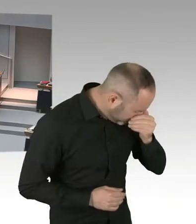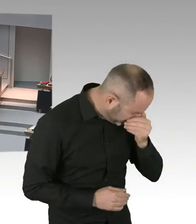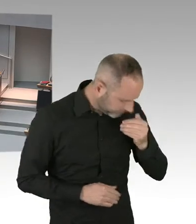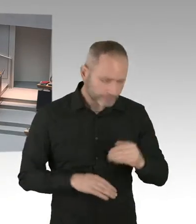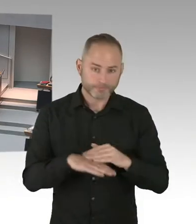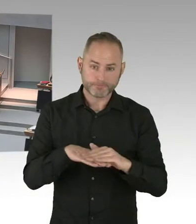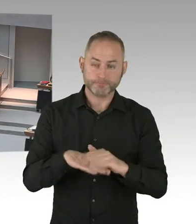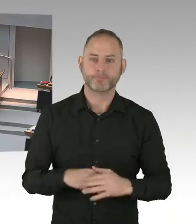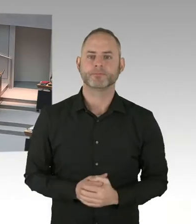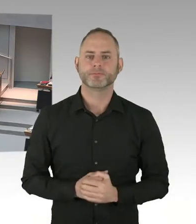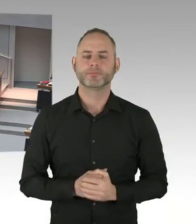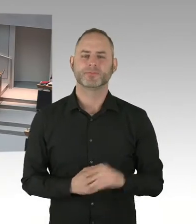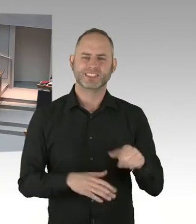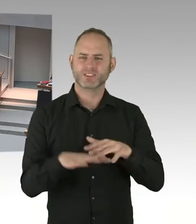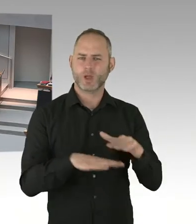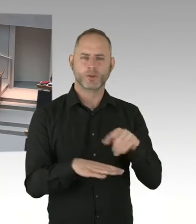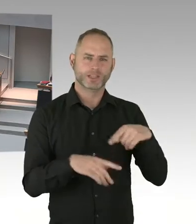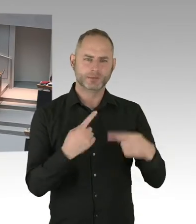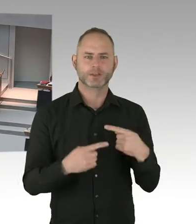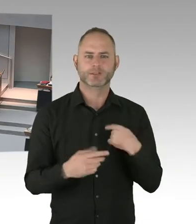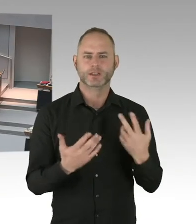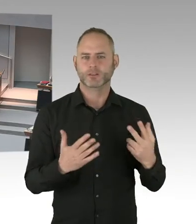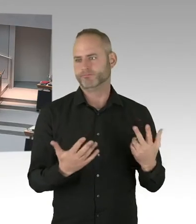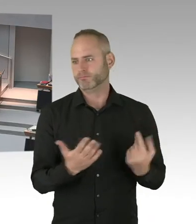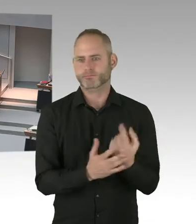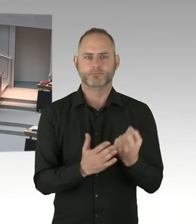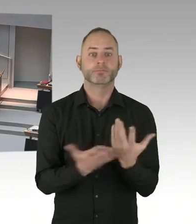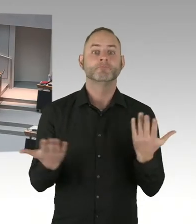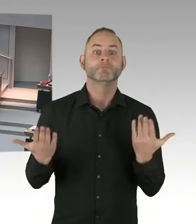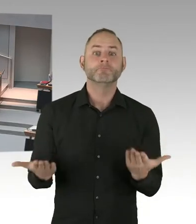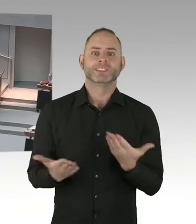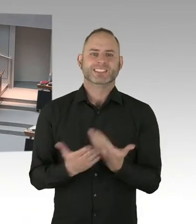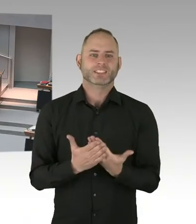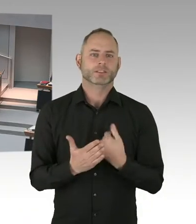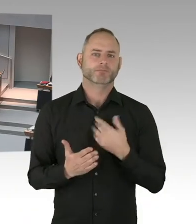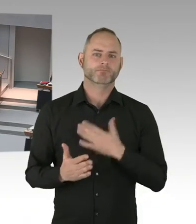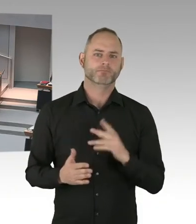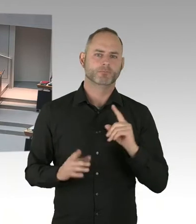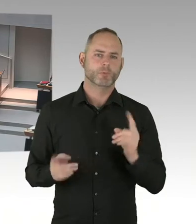Und das bringt es dann häufiger mit sich, dass man mehr Mitarbeiterinnen, Mitarbeiter hat, die in Elternzeit gehen.